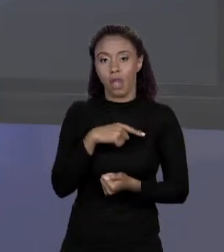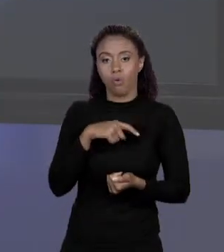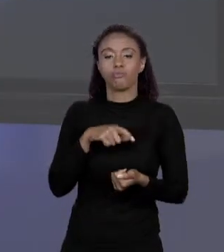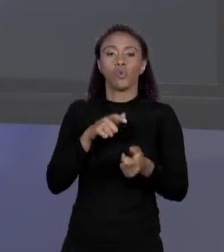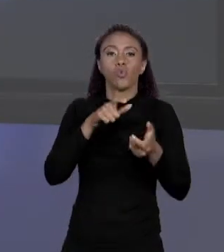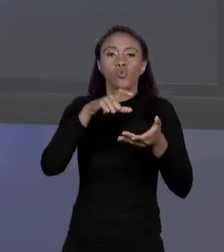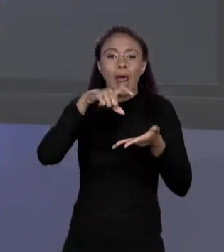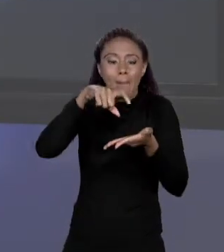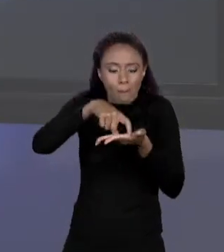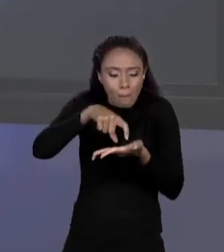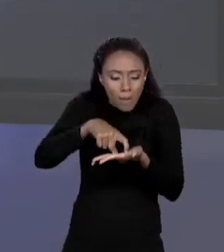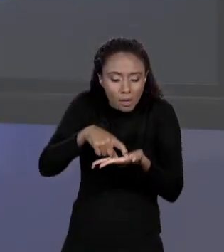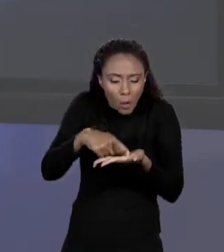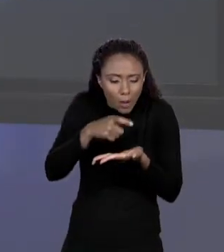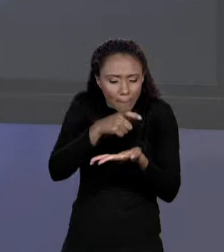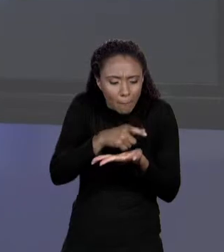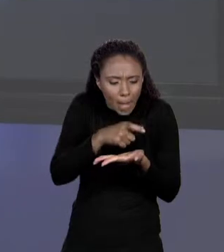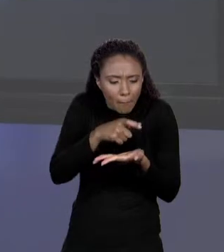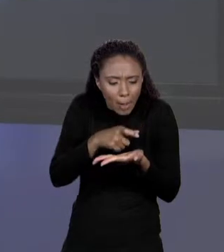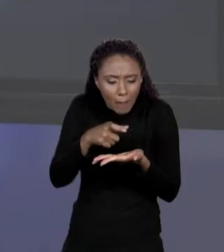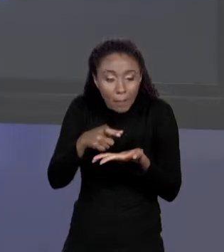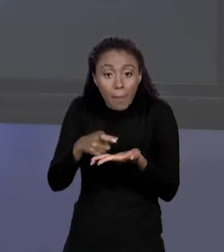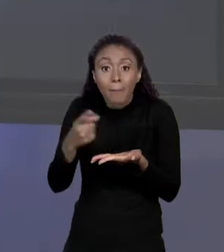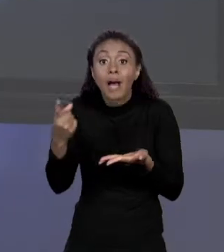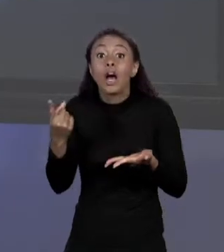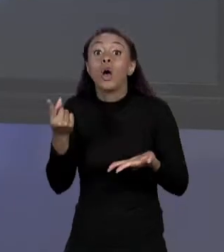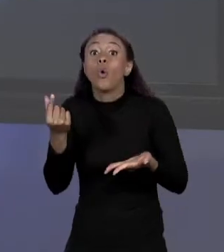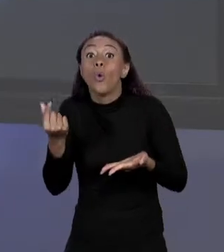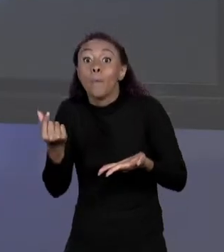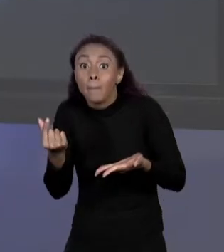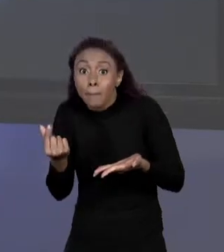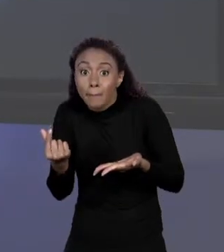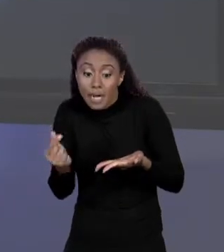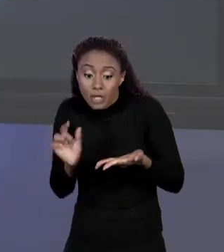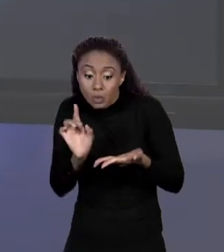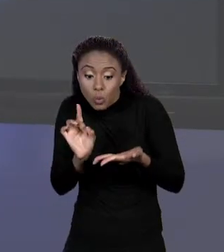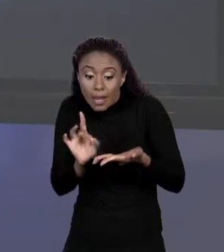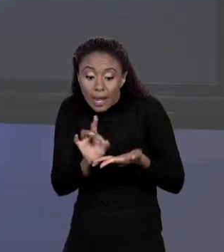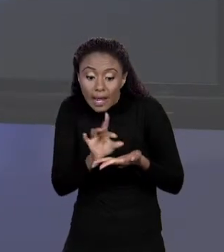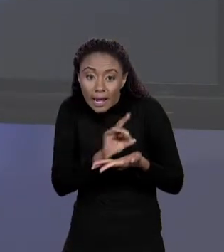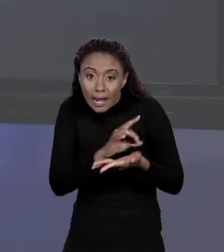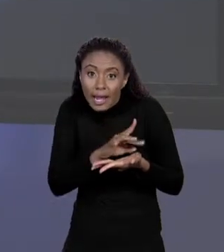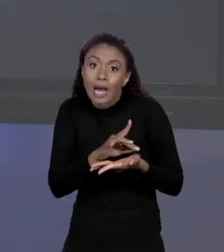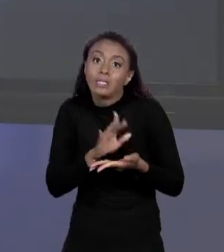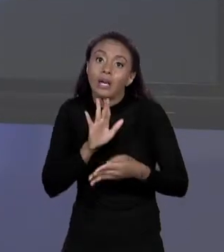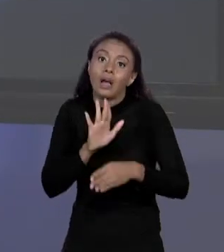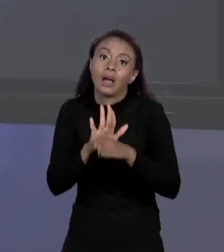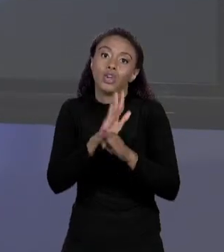VARIÁVEL PREÇO. E O ÍNDICE COMEÇANDO EM 0 ATÉ O NÚMERO DE